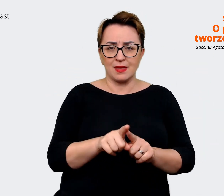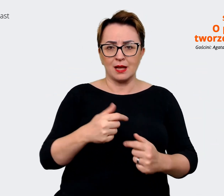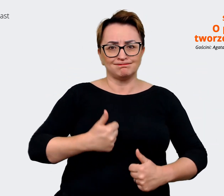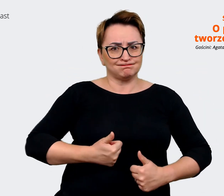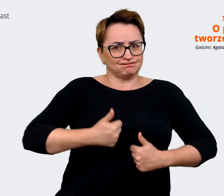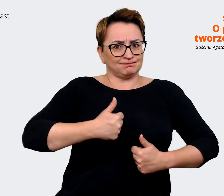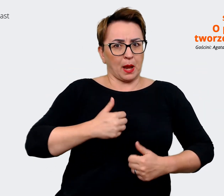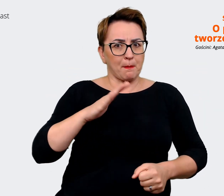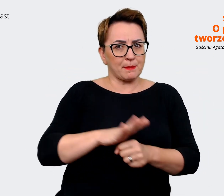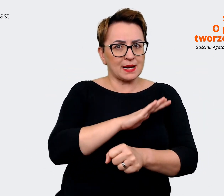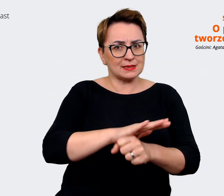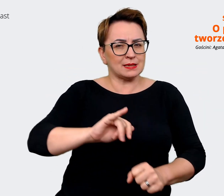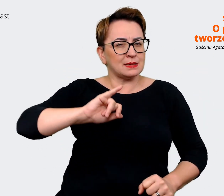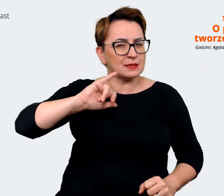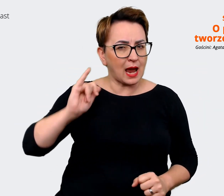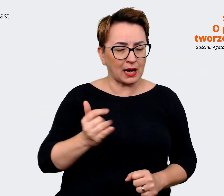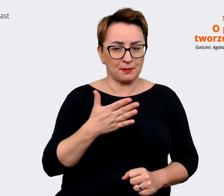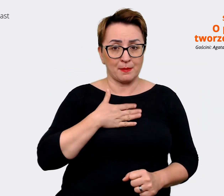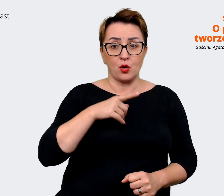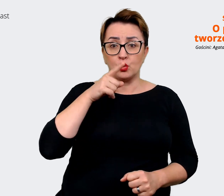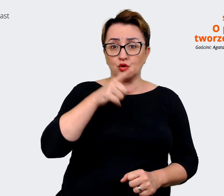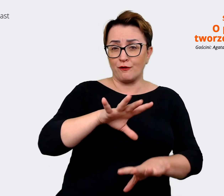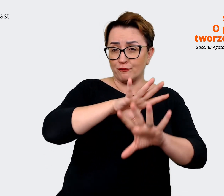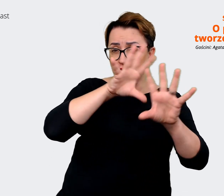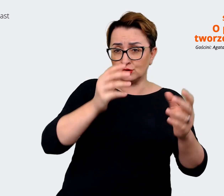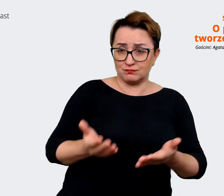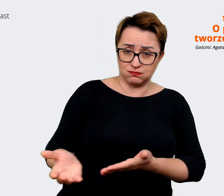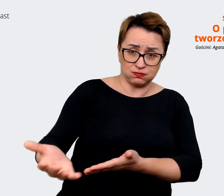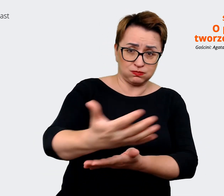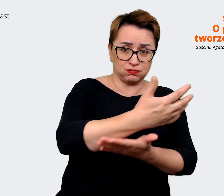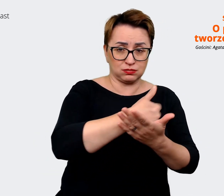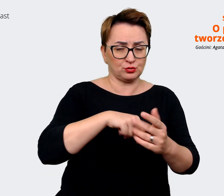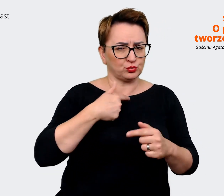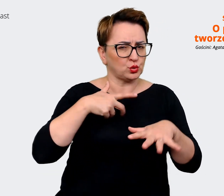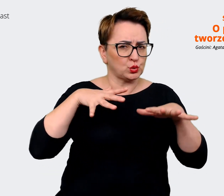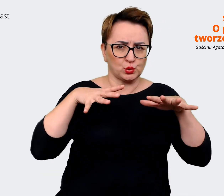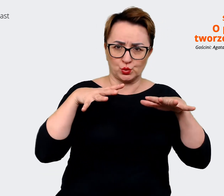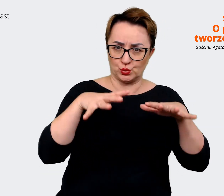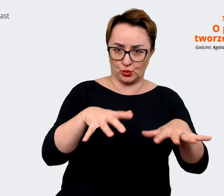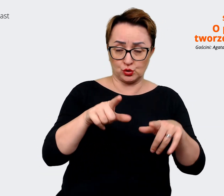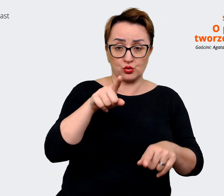Więc to wszystko, co zgromadziliśmy, było tego strasznie dużo. Wszystko to zgromadziliśmy,